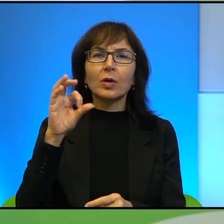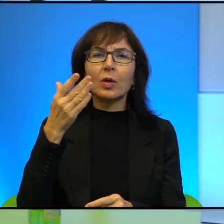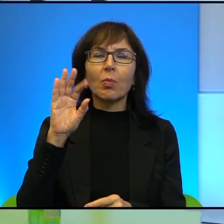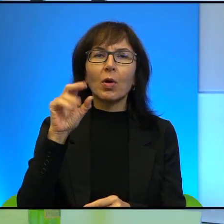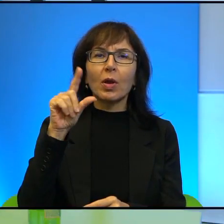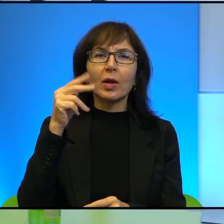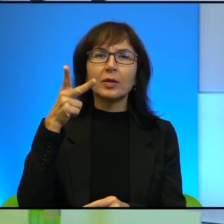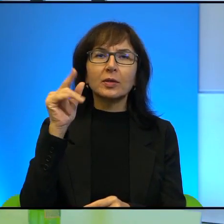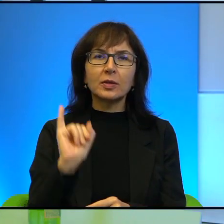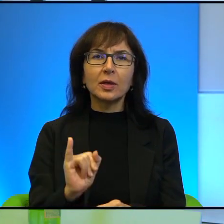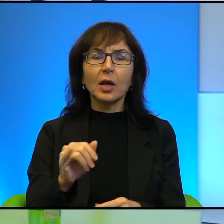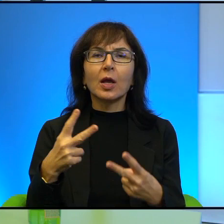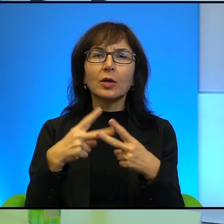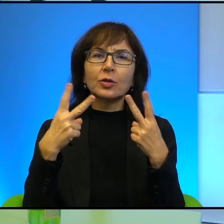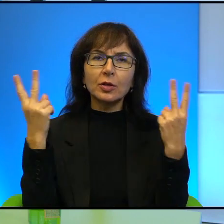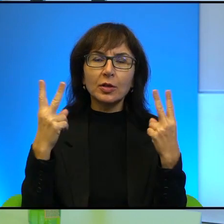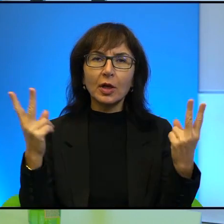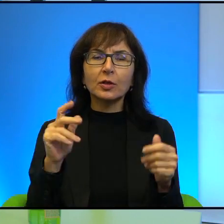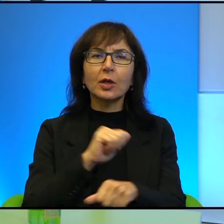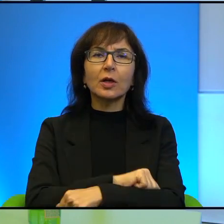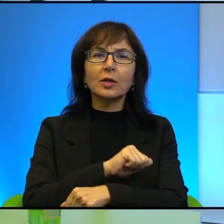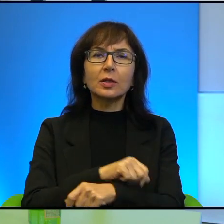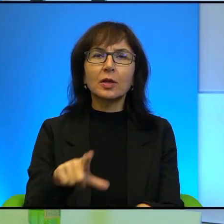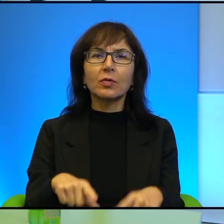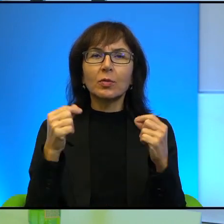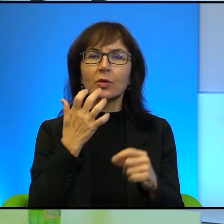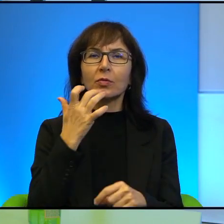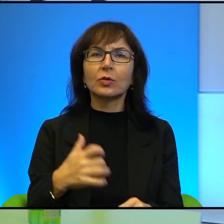publicystą, dziennikarzem Gazety Wyborczej, wcześniej współpracownikiem